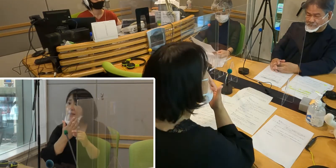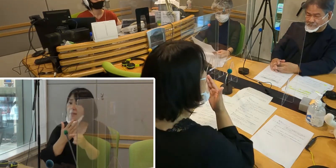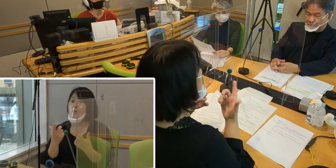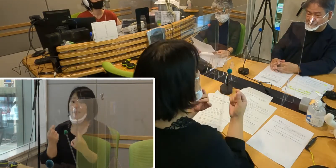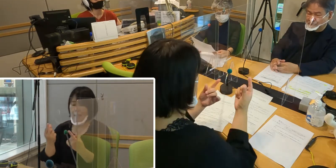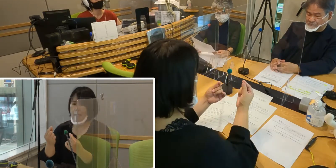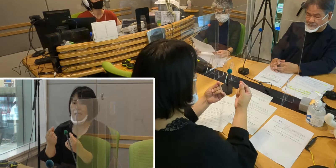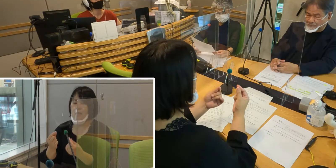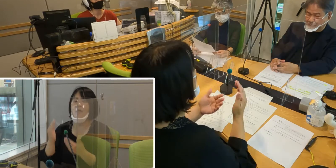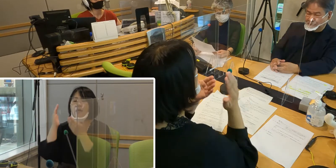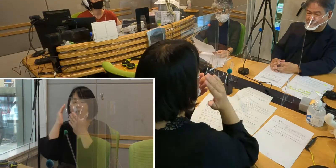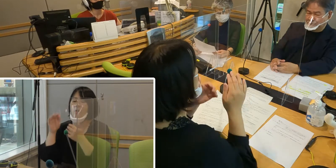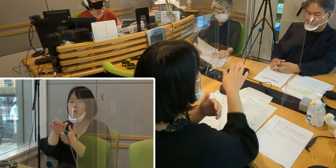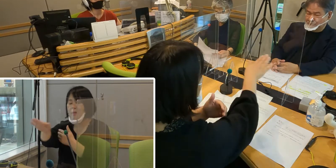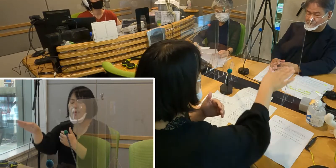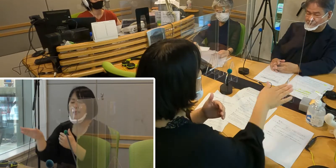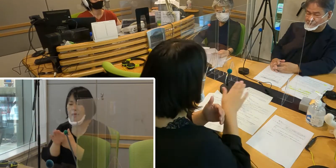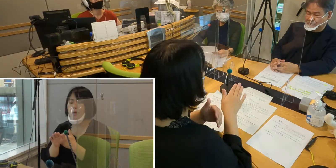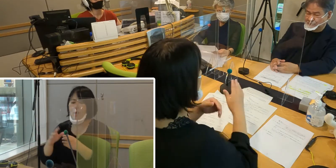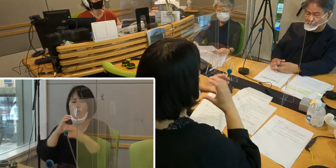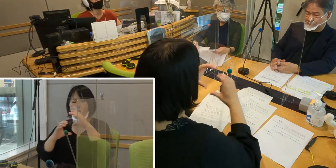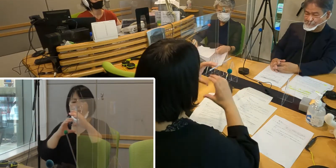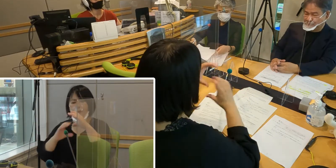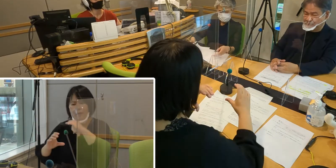聞こえない方にとっては コミュニケーションを取るときに